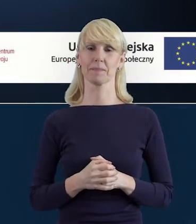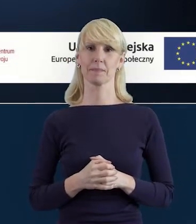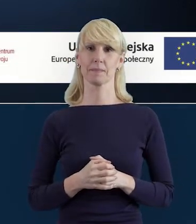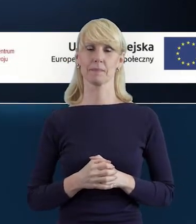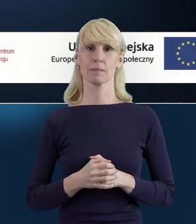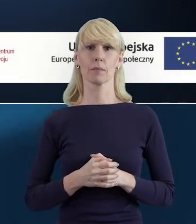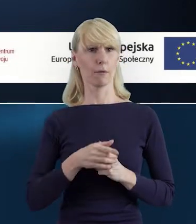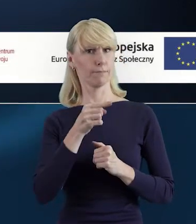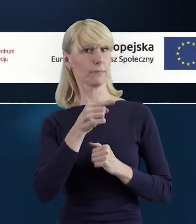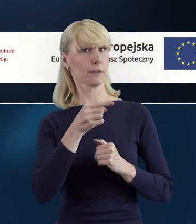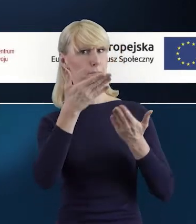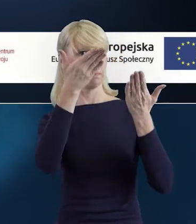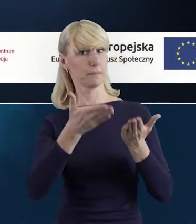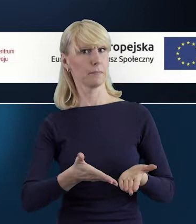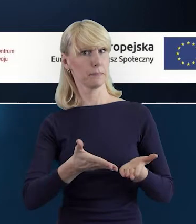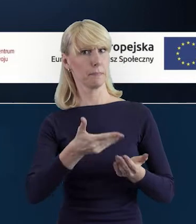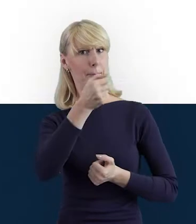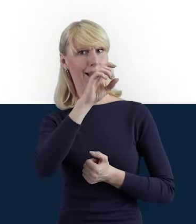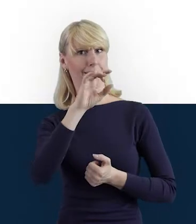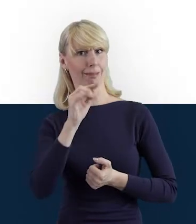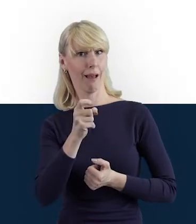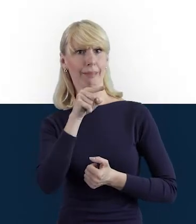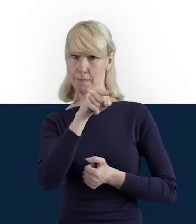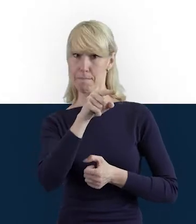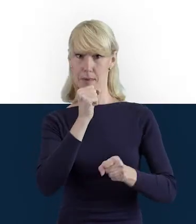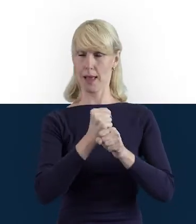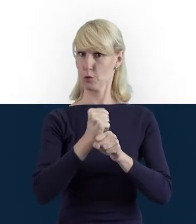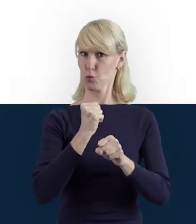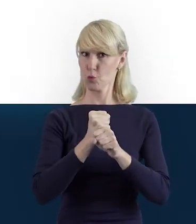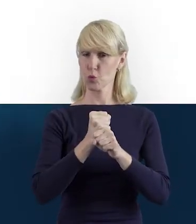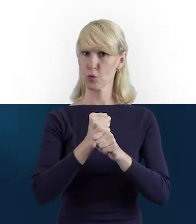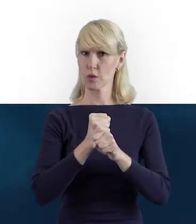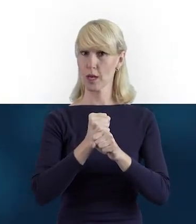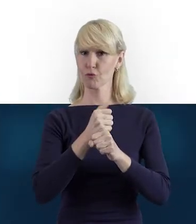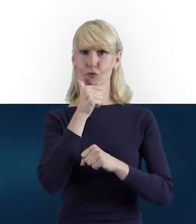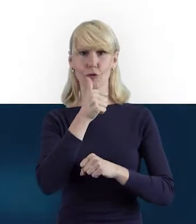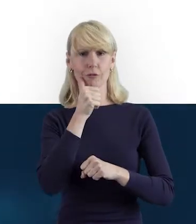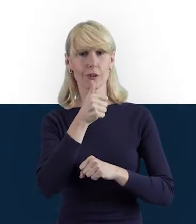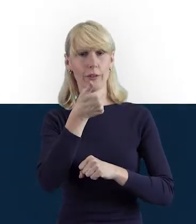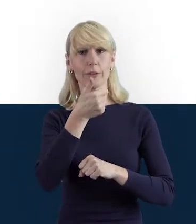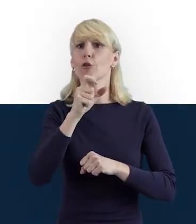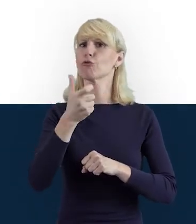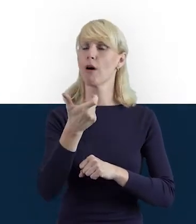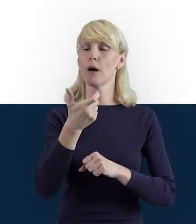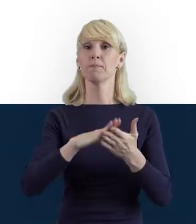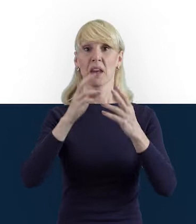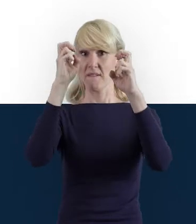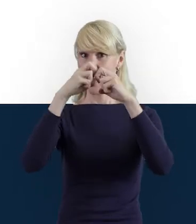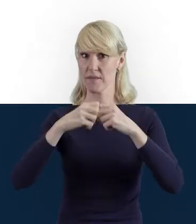Magdo, ty na co dzień pracujesz przy weryfikacji wniosków o płatność,